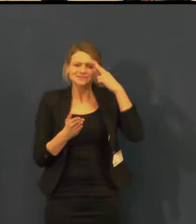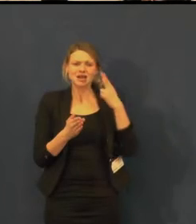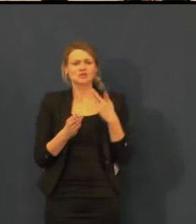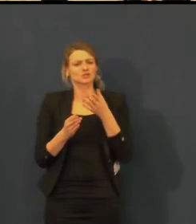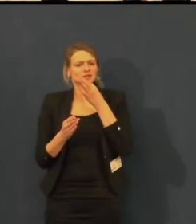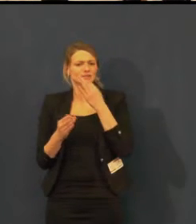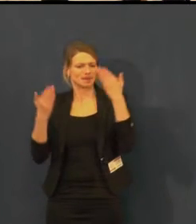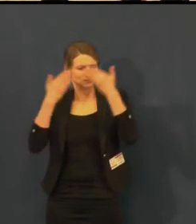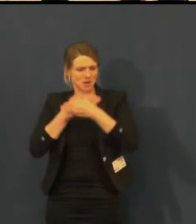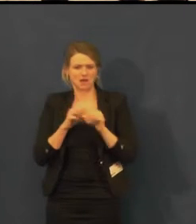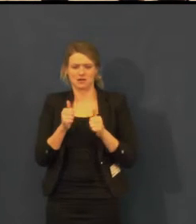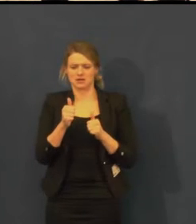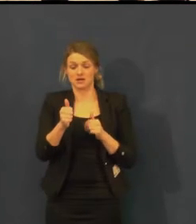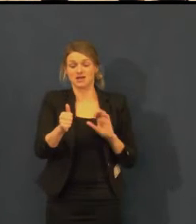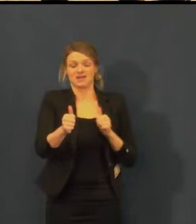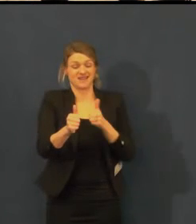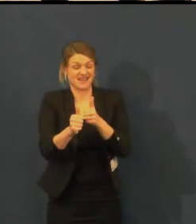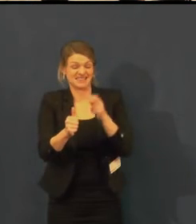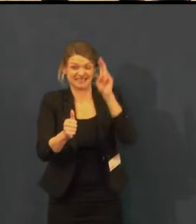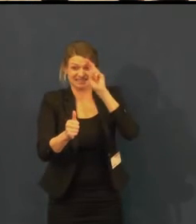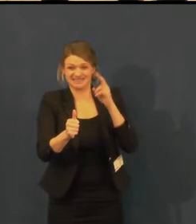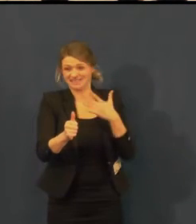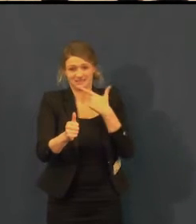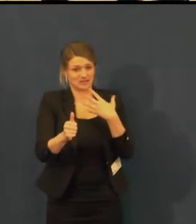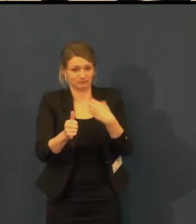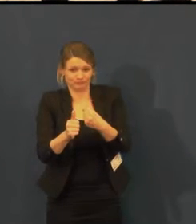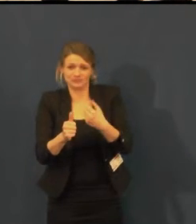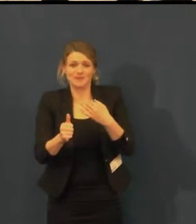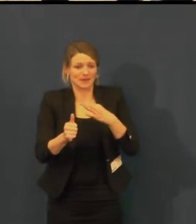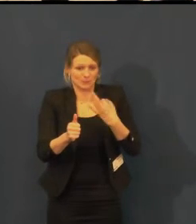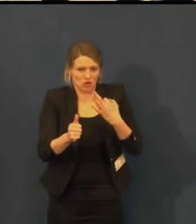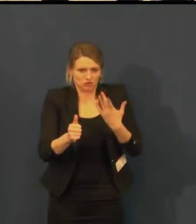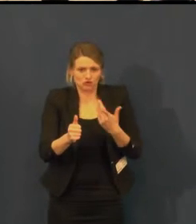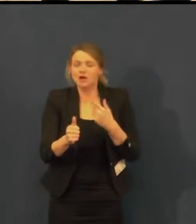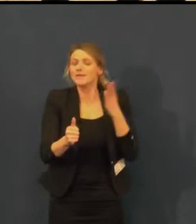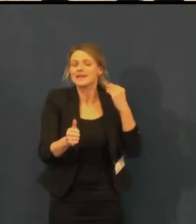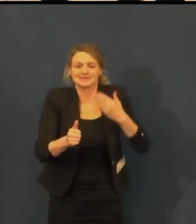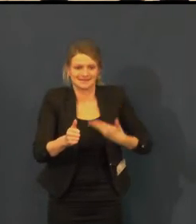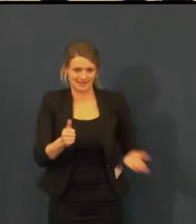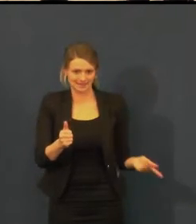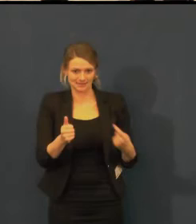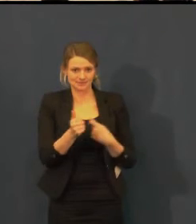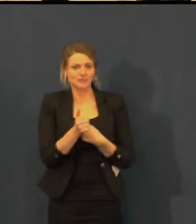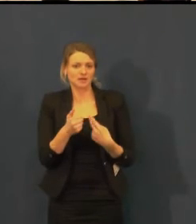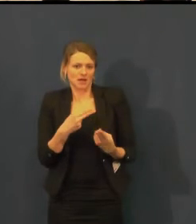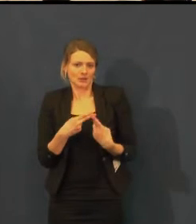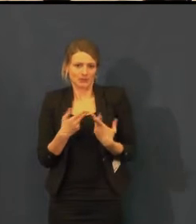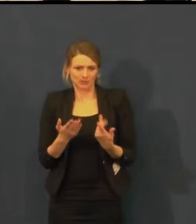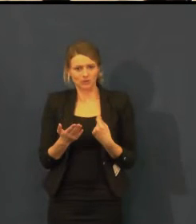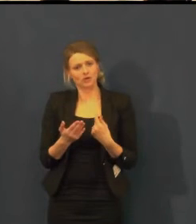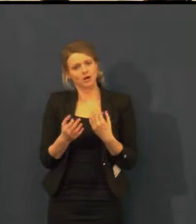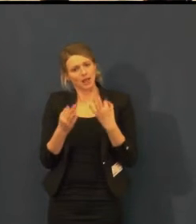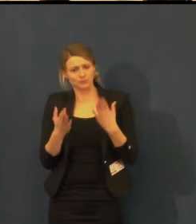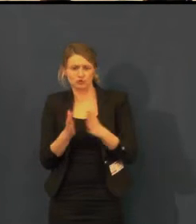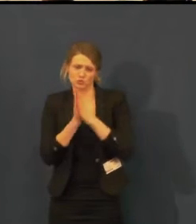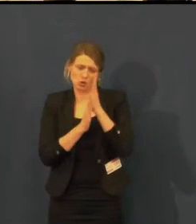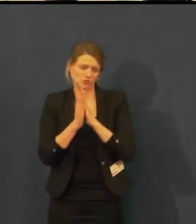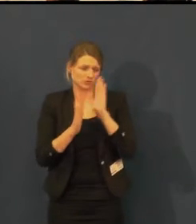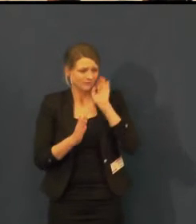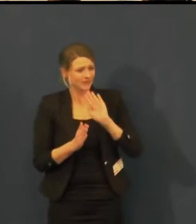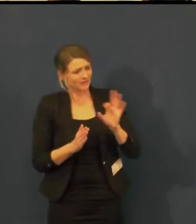Pojďme tedy udělat nějaké představení, dejme tomu, od 14 hodin v sobotu.